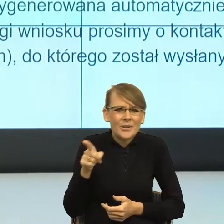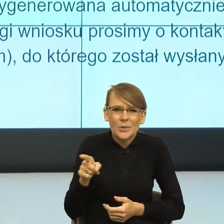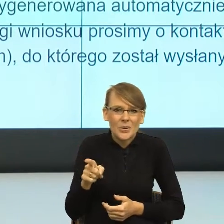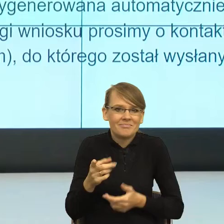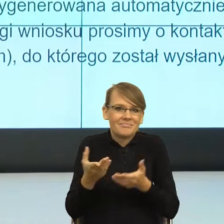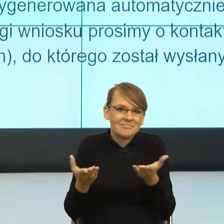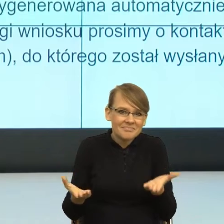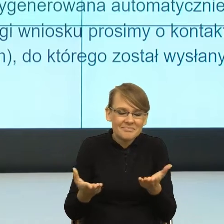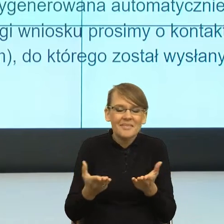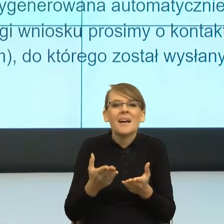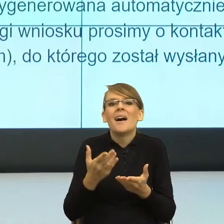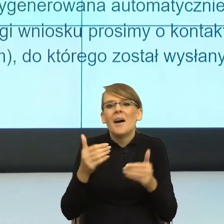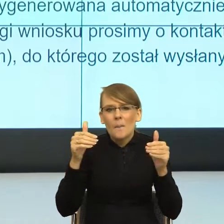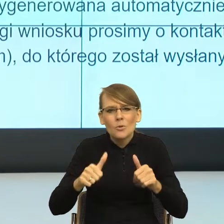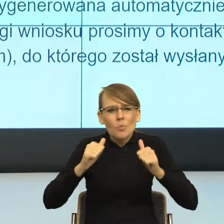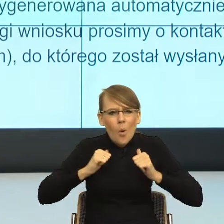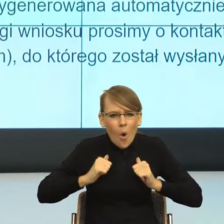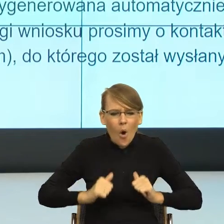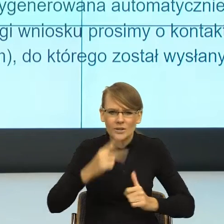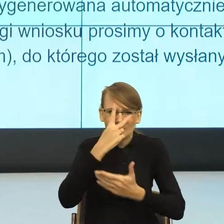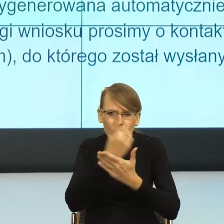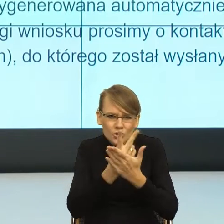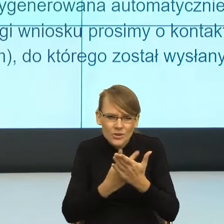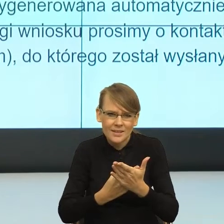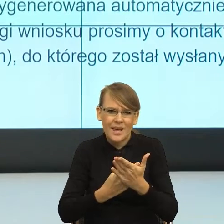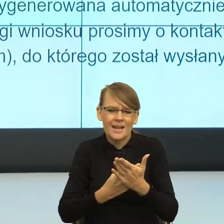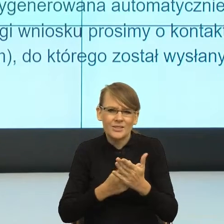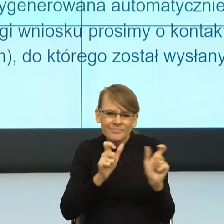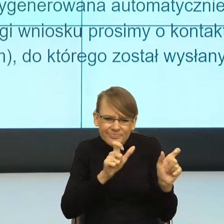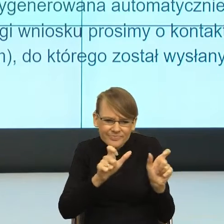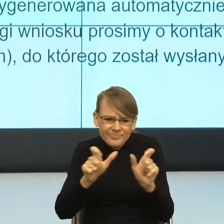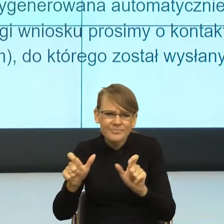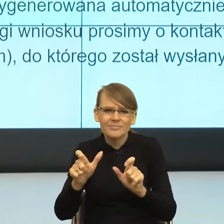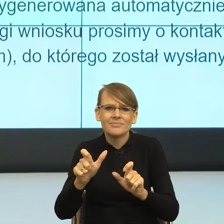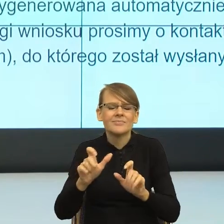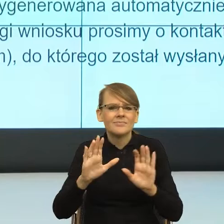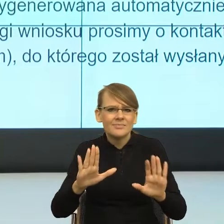przeczytaniu, czyli kiedy moja racjonalna część mózgu to